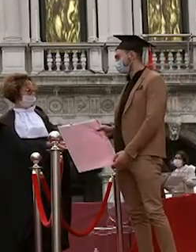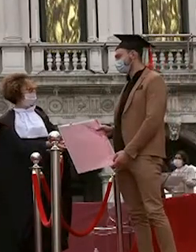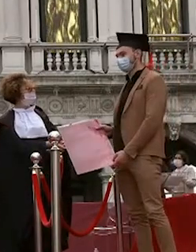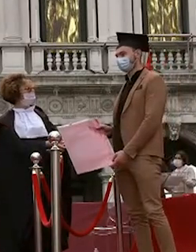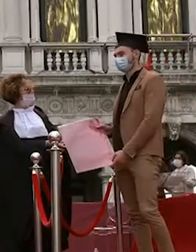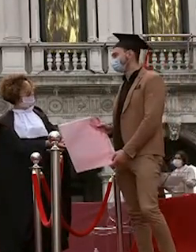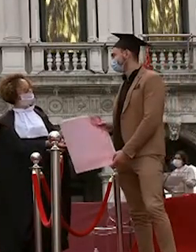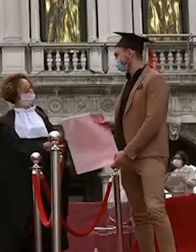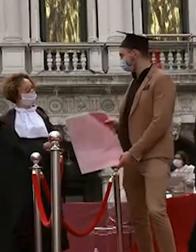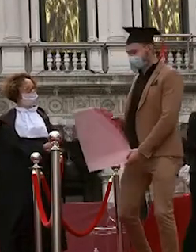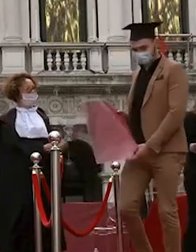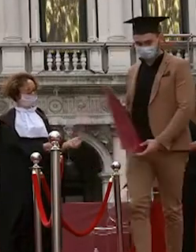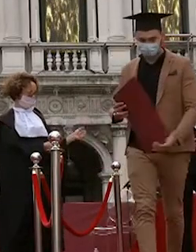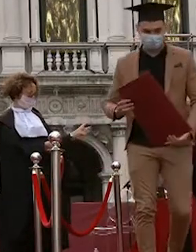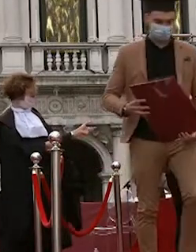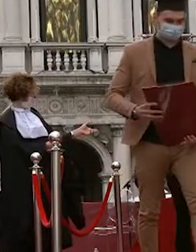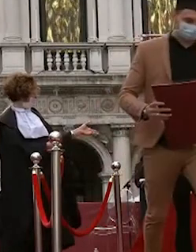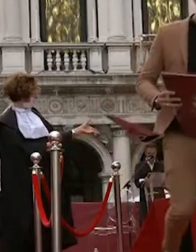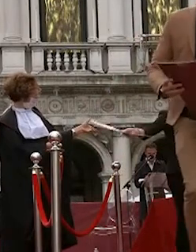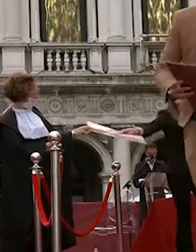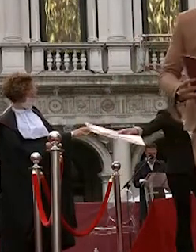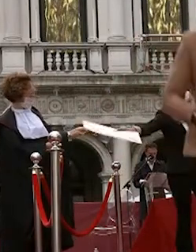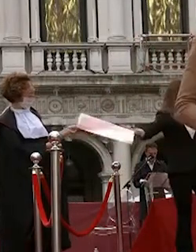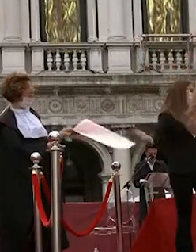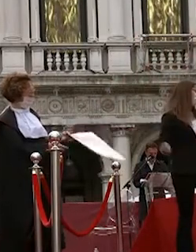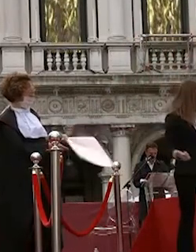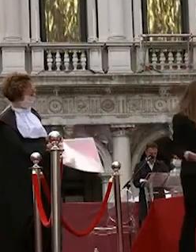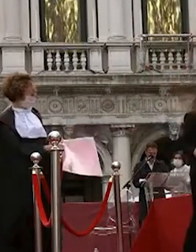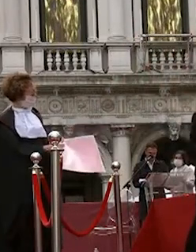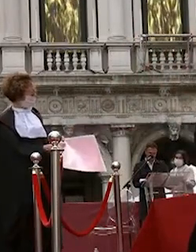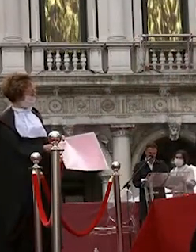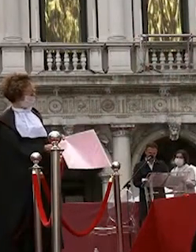francesca luisetto federico veri gnan